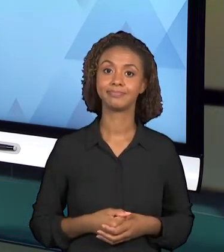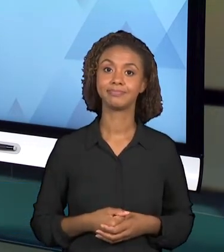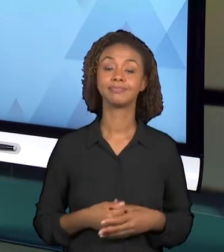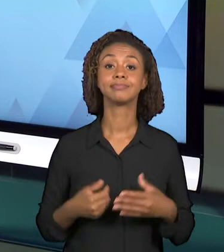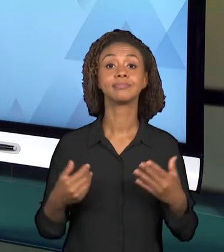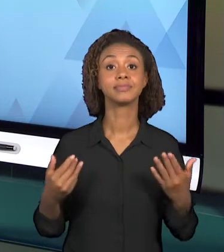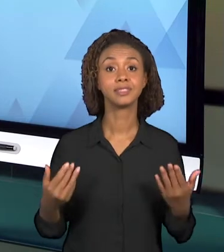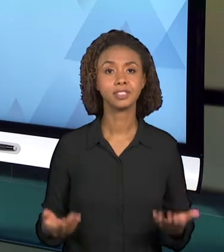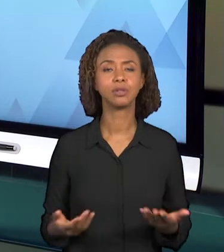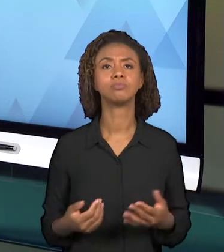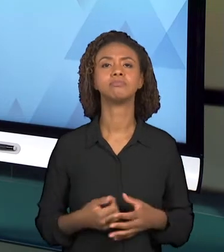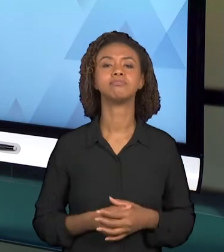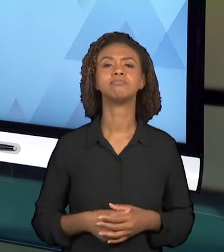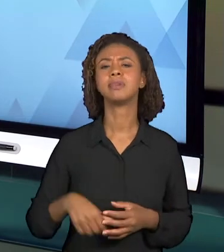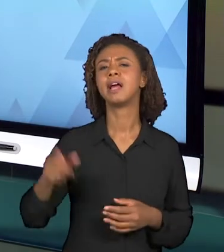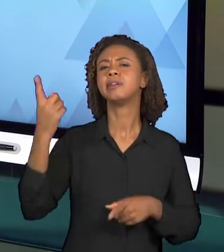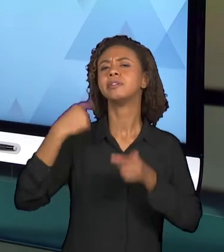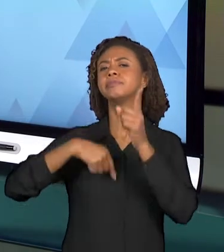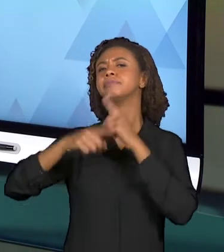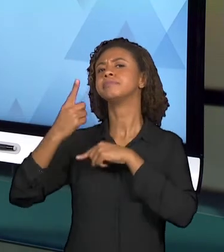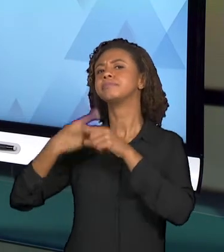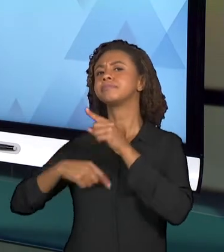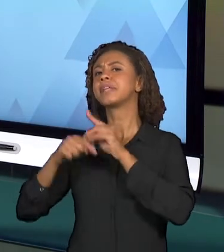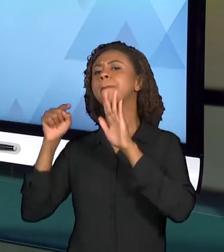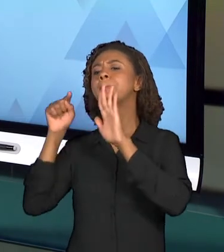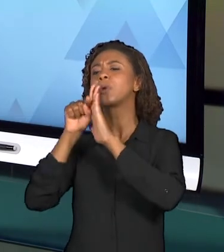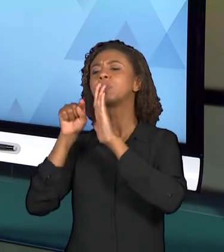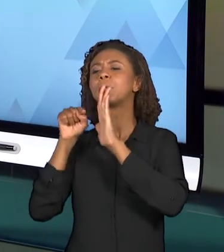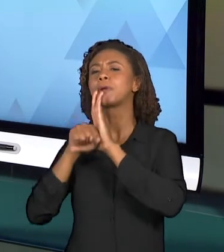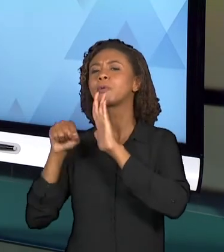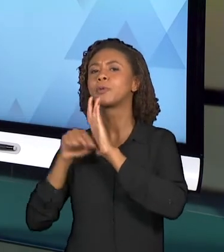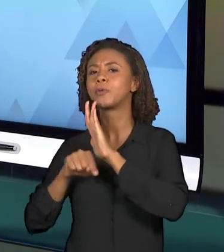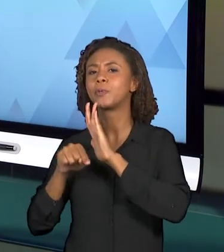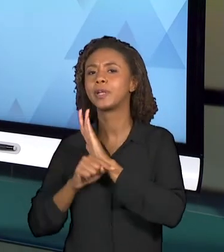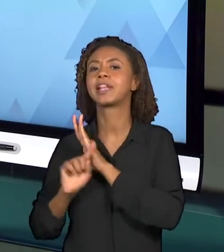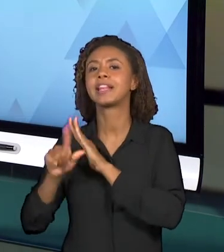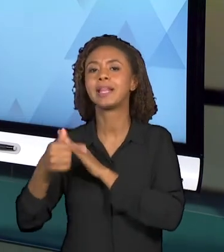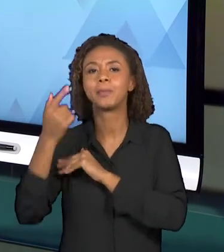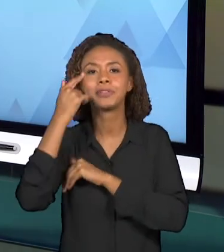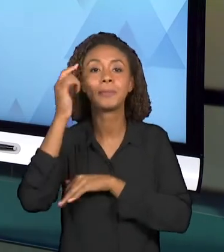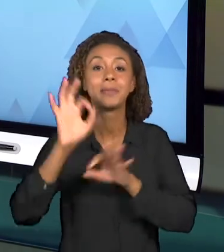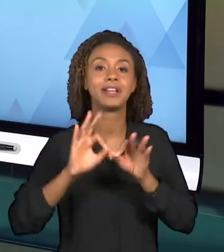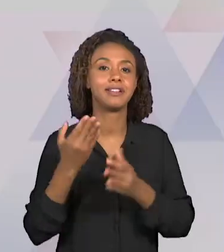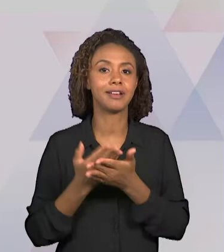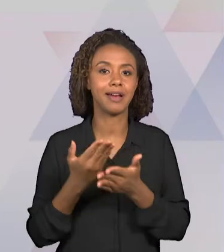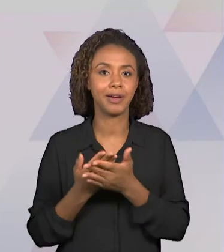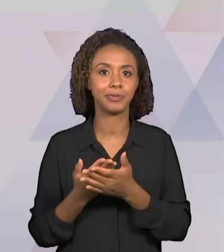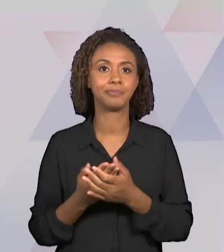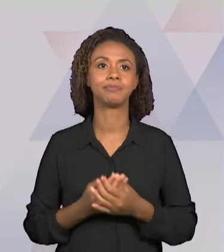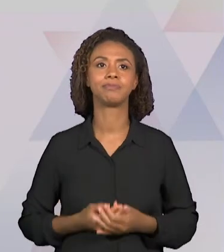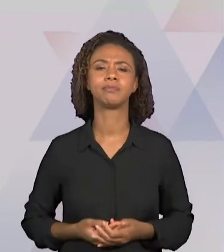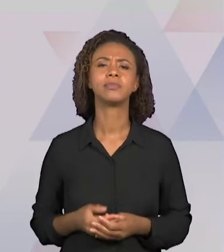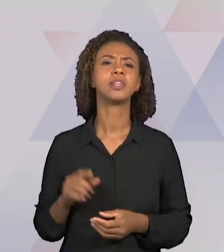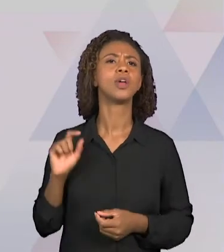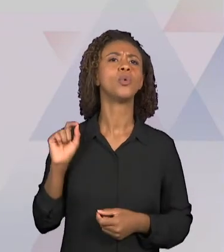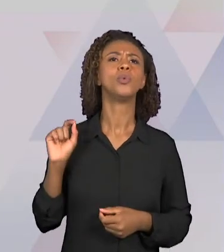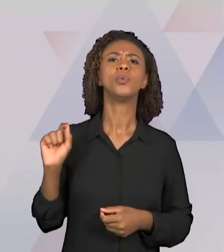PRINCIPAIS PARA INICIARMOS O PLANEJAMENTO DESSA VIDEOAULA. "O QUE" SE ENSINA? "PARA QUE" SE